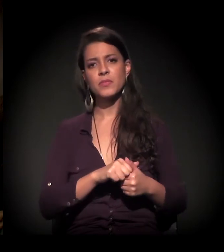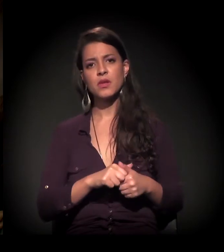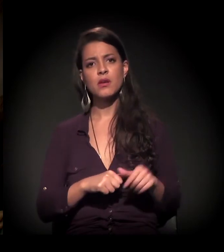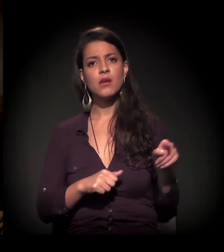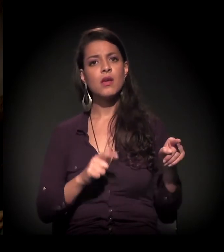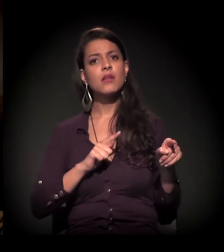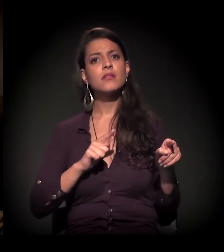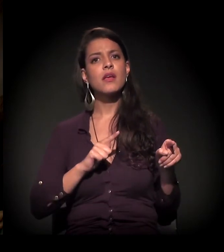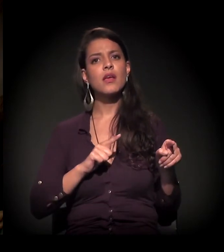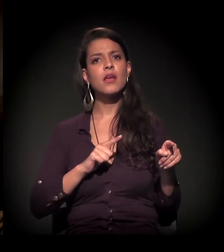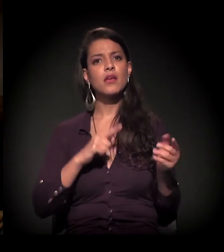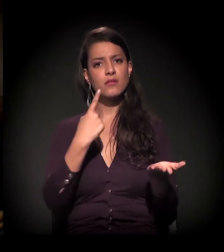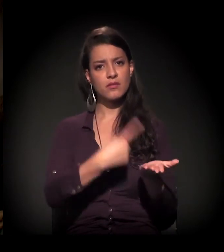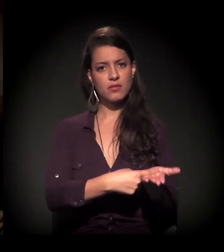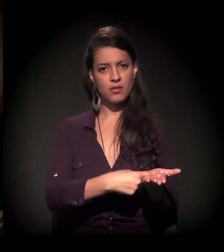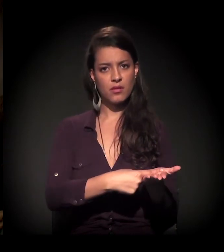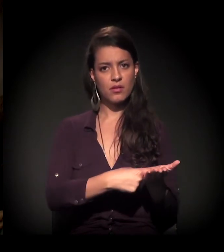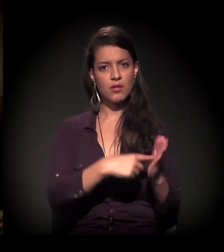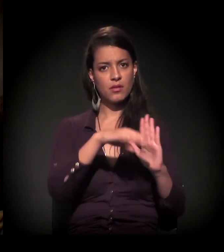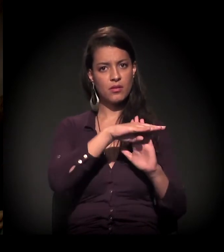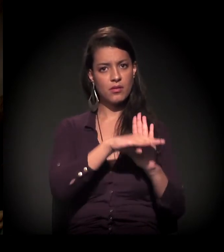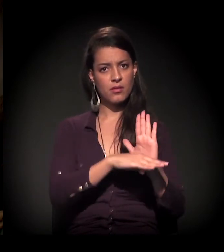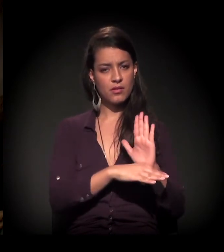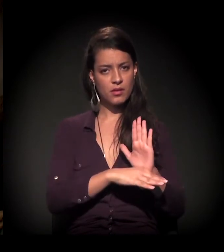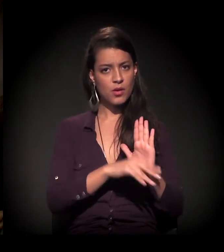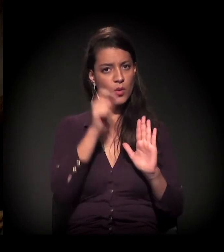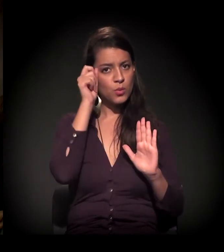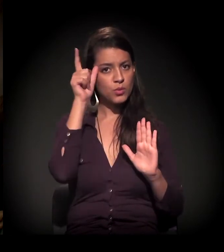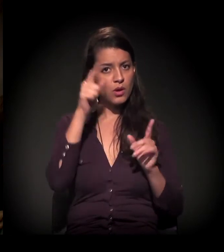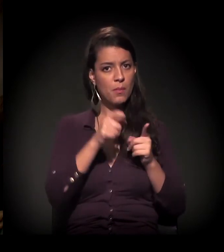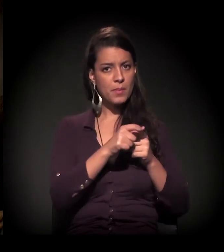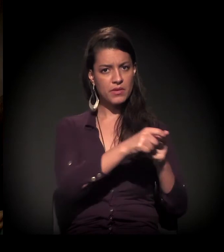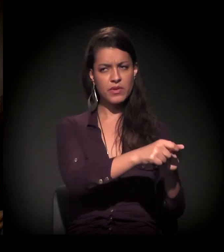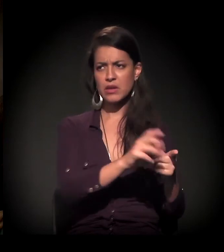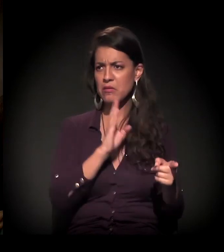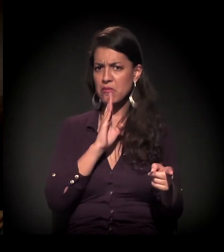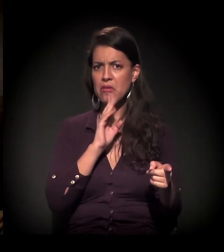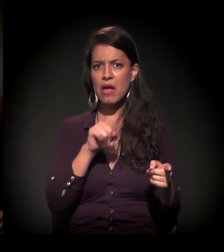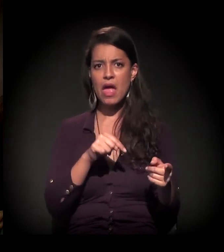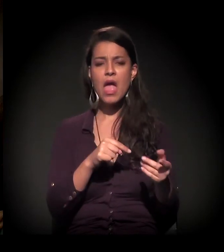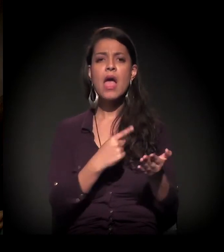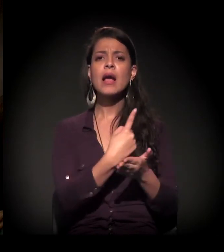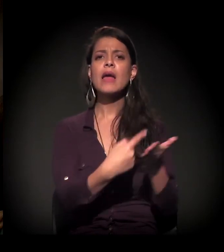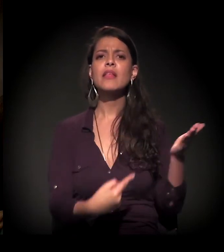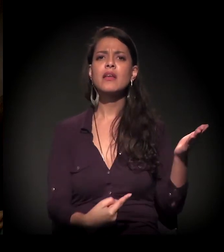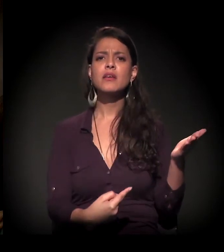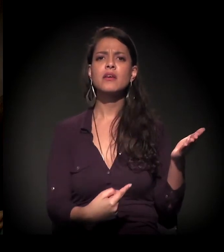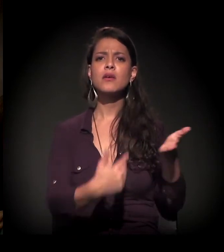Eles têm uma agenda que montaram chamada Agenda Cultural da Periferia − não sei se vocês já viram −, um caderninho